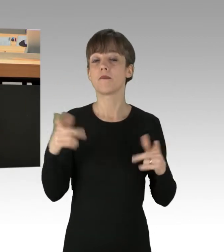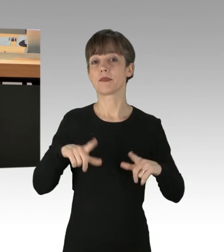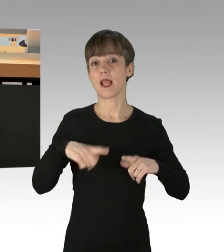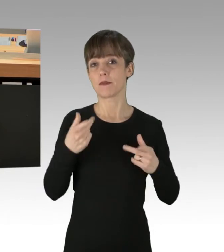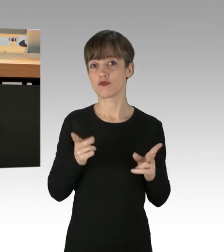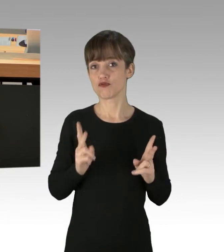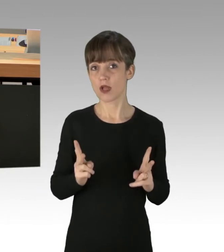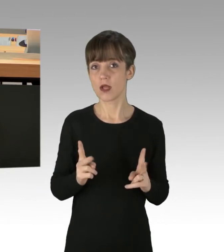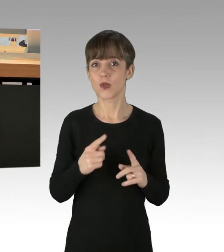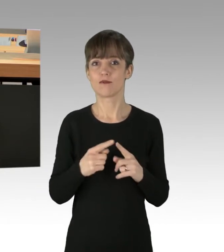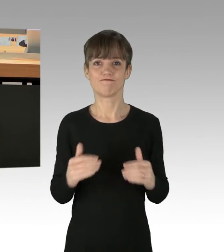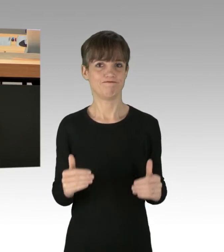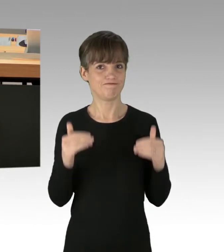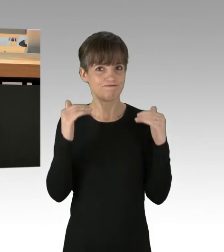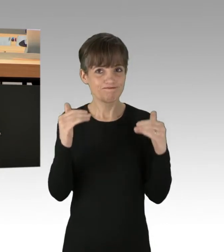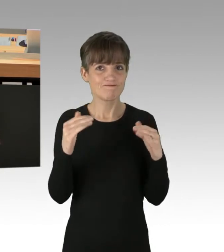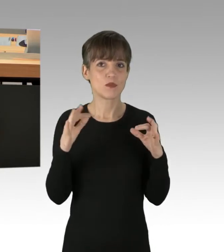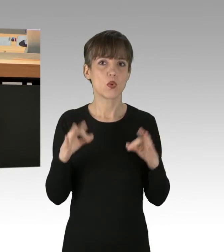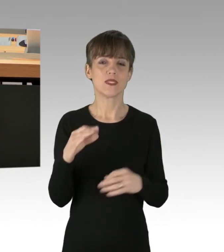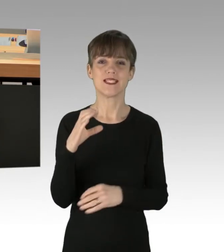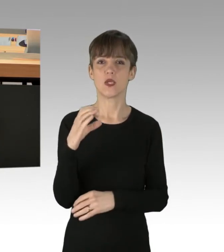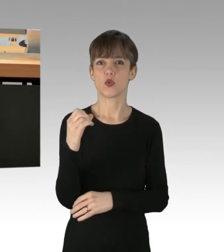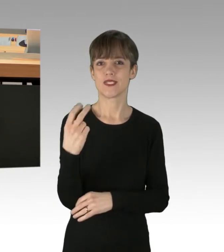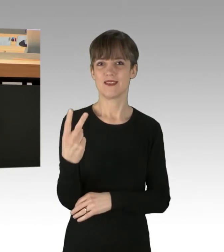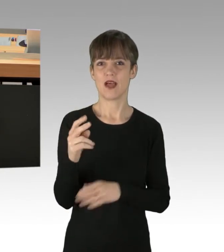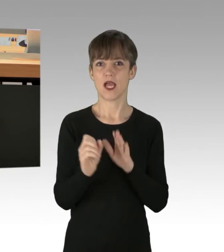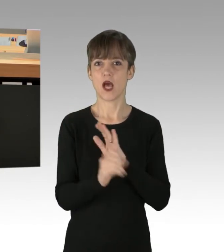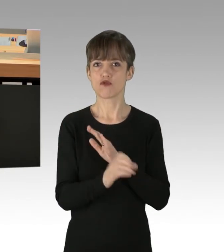und eine signifikante Reduzierung des CO2-Ausstoßes möglich sind.